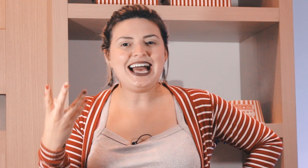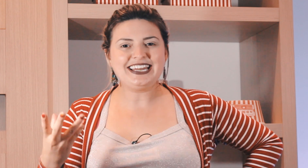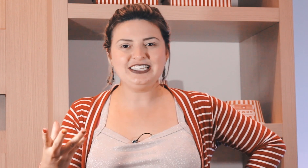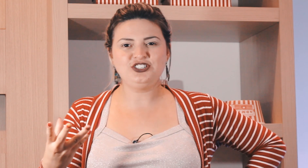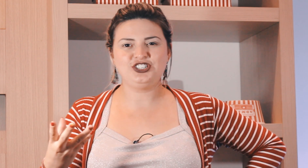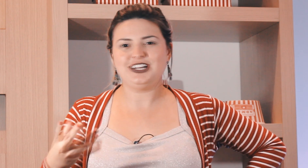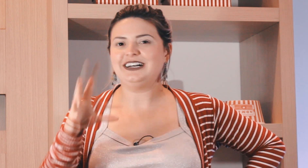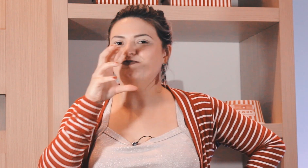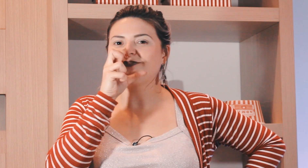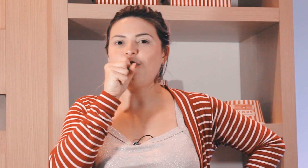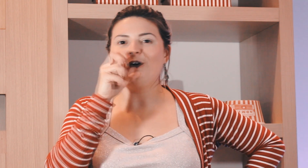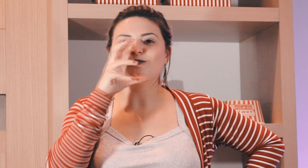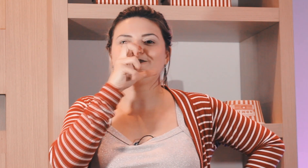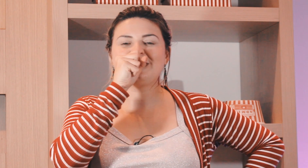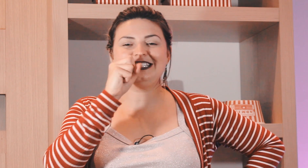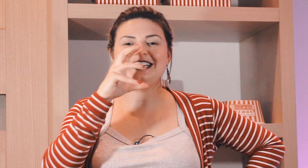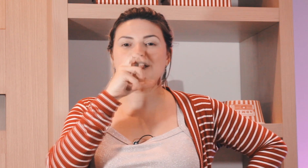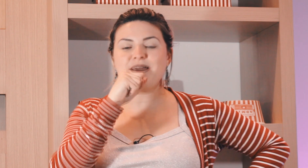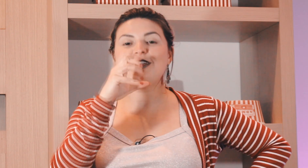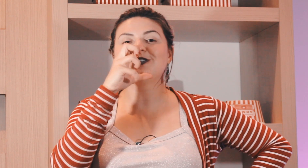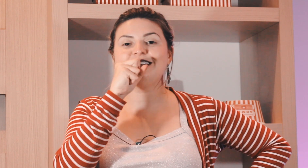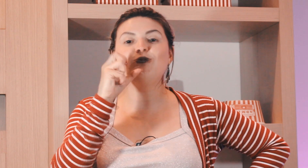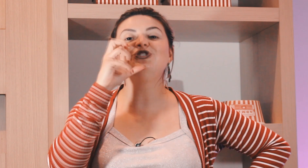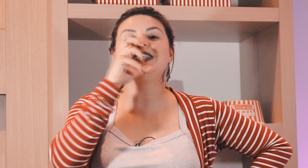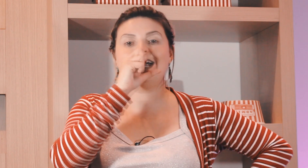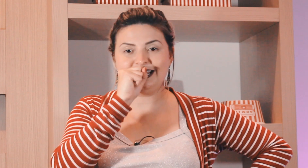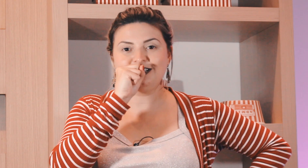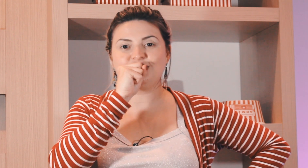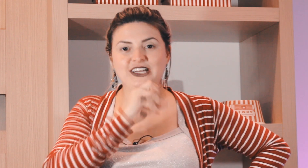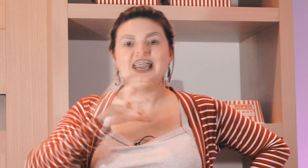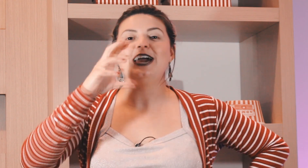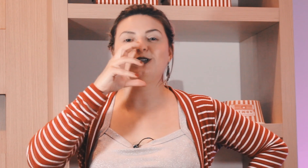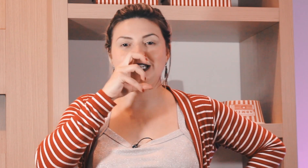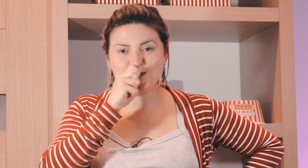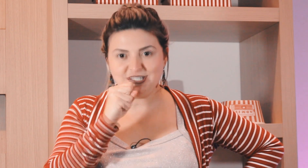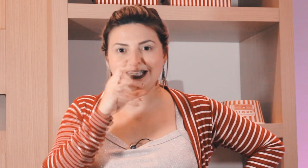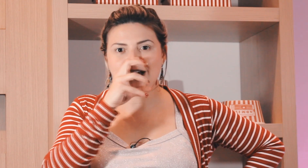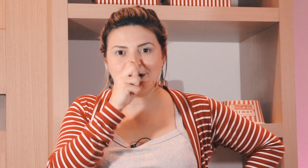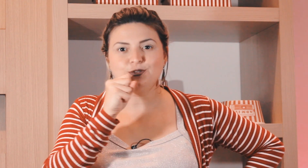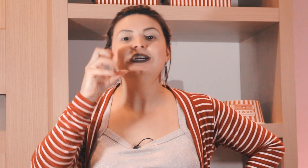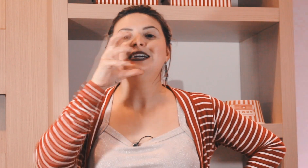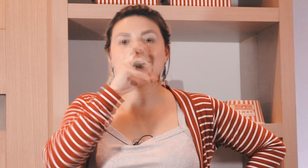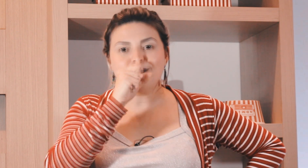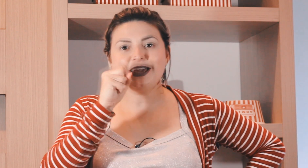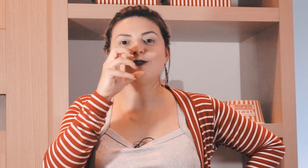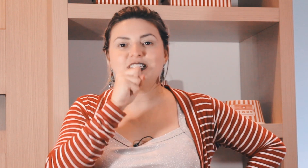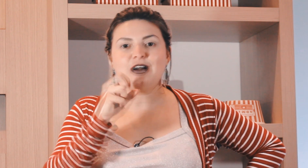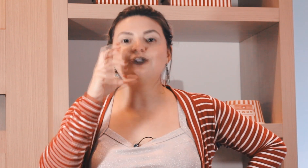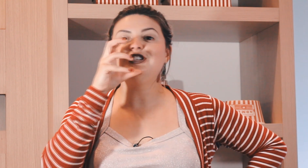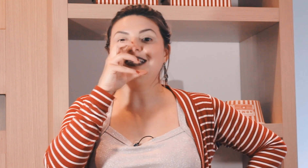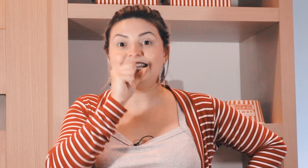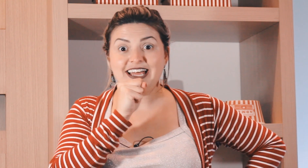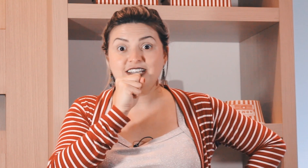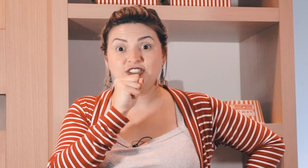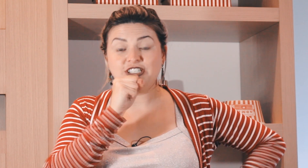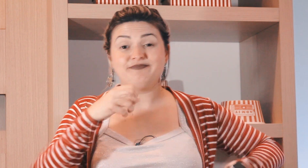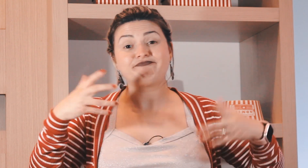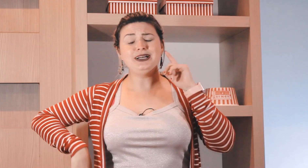laranja ó esse aqui também é o sinal de laranja é o sinal de sábado e também é o sinal de laranja